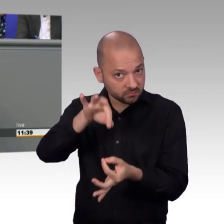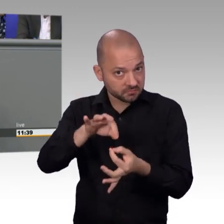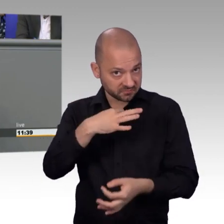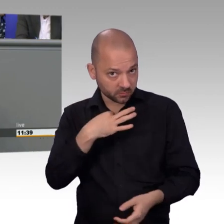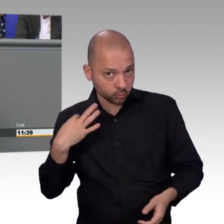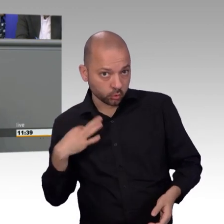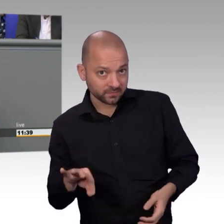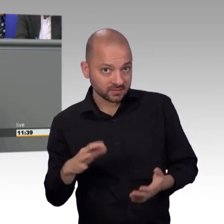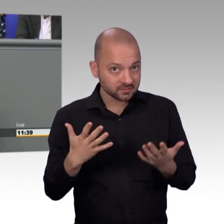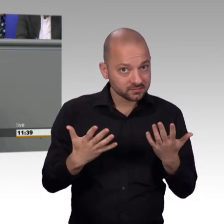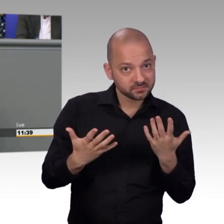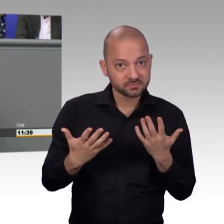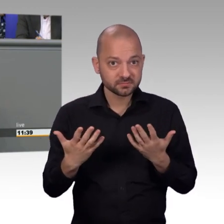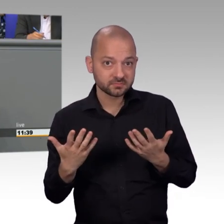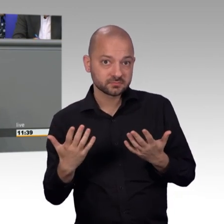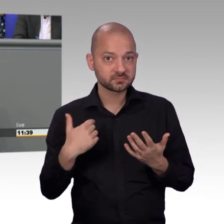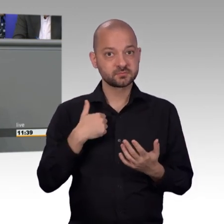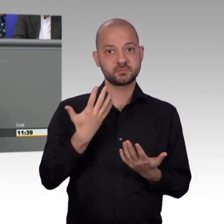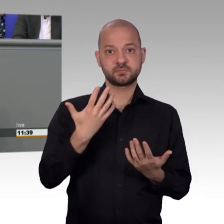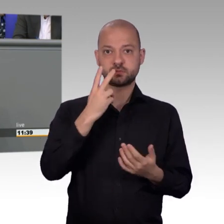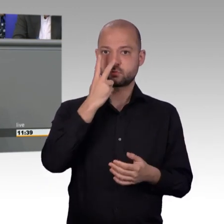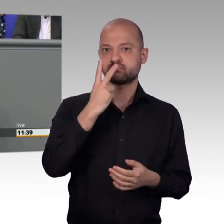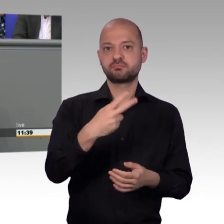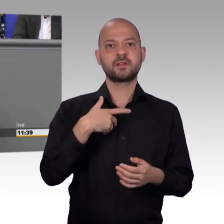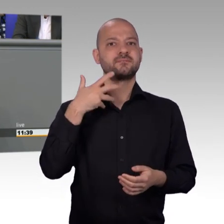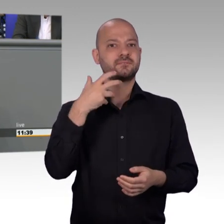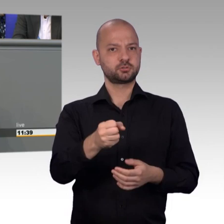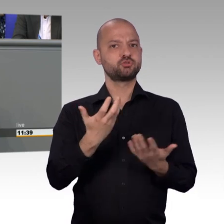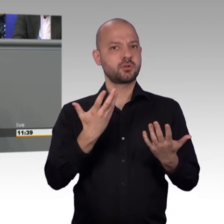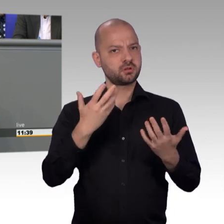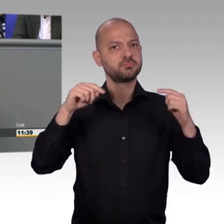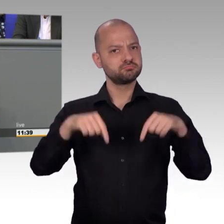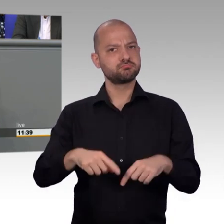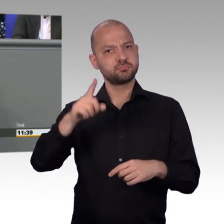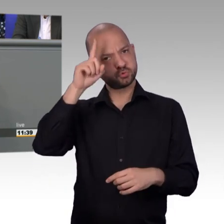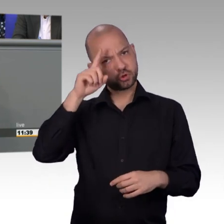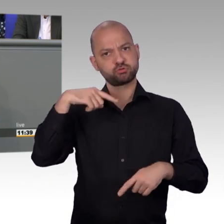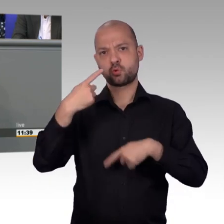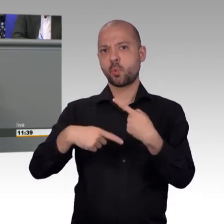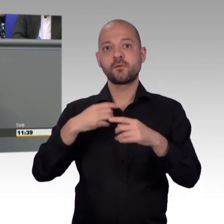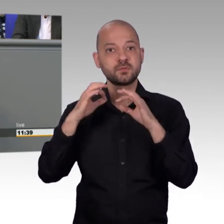schon, dass 64 Prozent der Petitionen von Männern eingereicht wurden. 64 Prozent der Petitionen kommen von Männern.